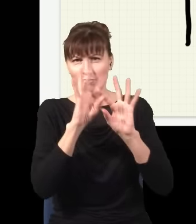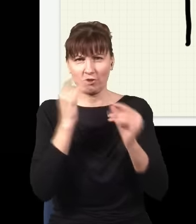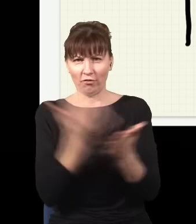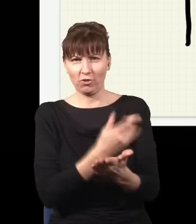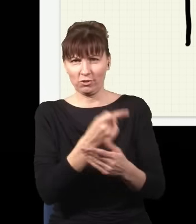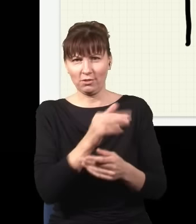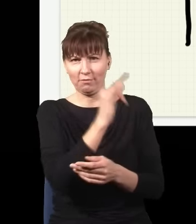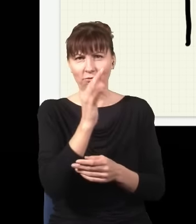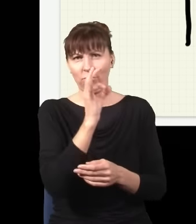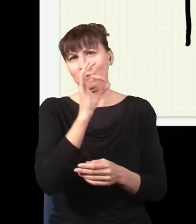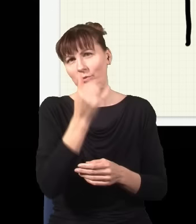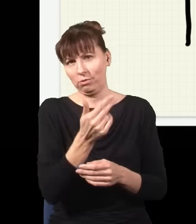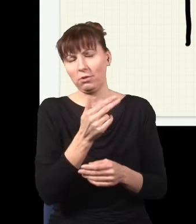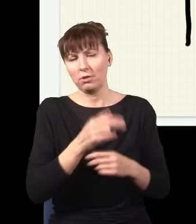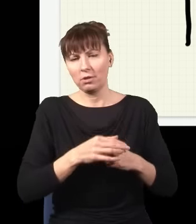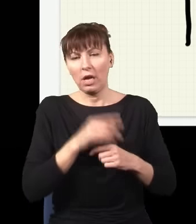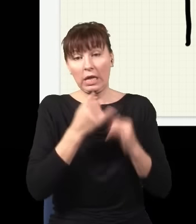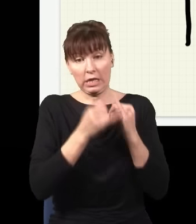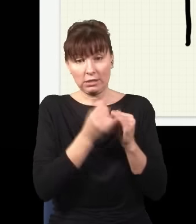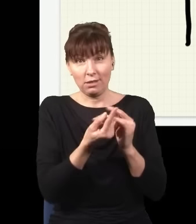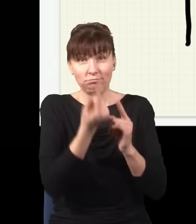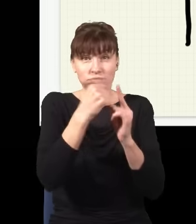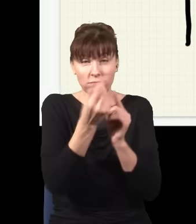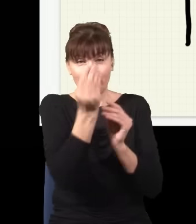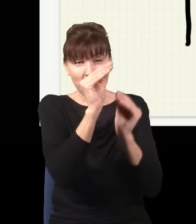ja takich przegród powstawiam sobie tutaj dużo więcej